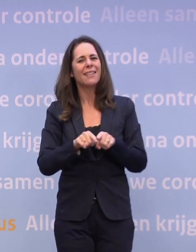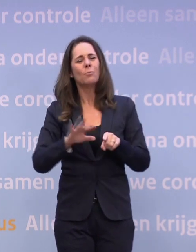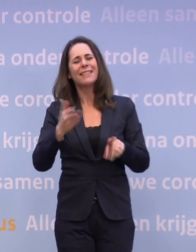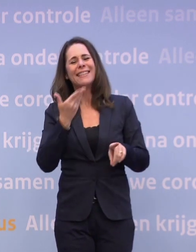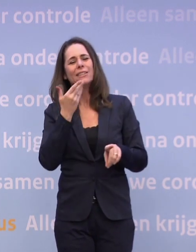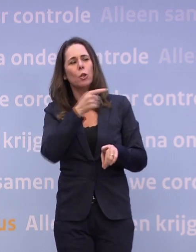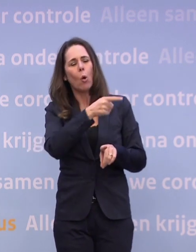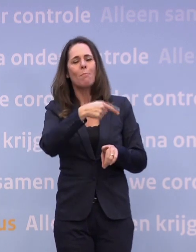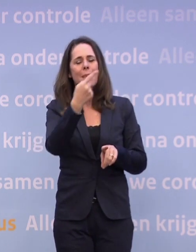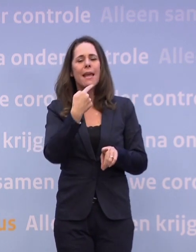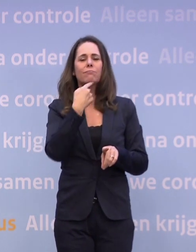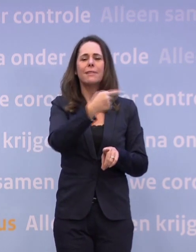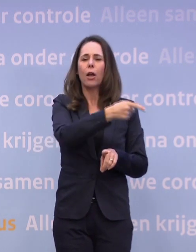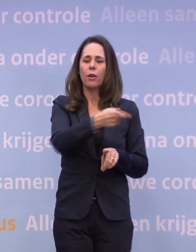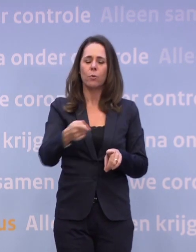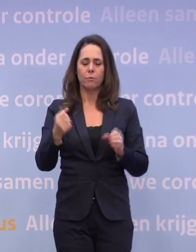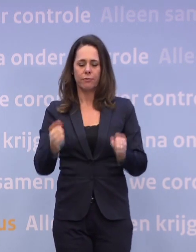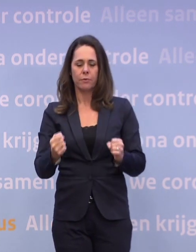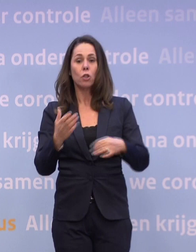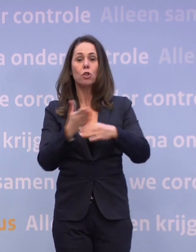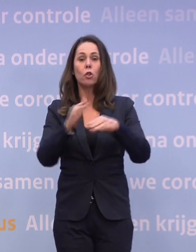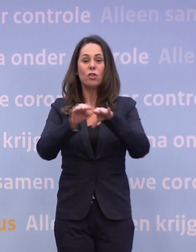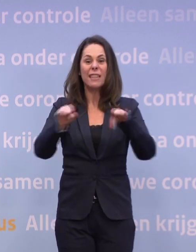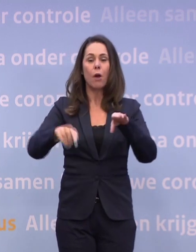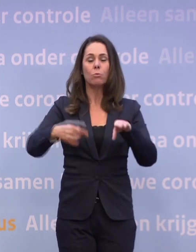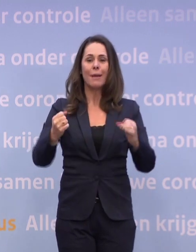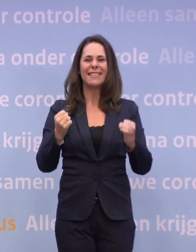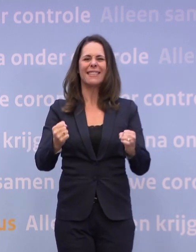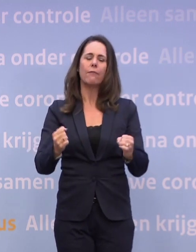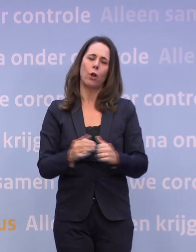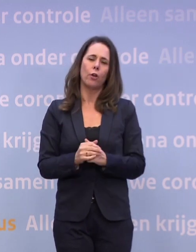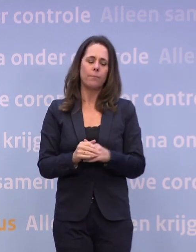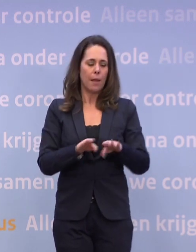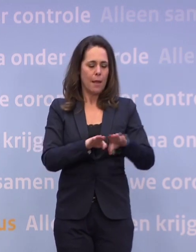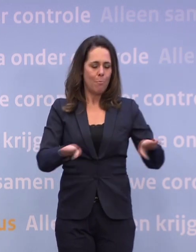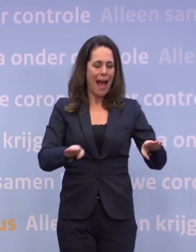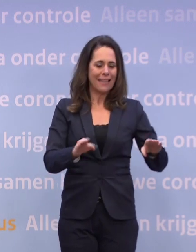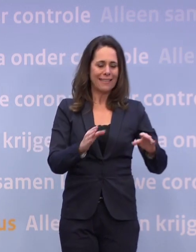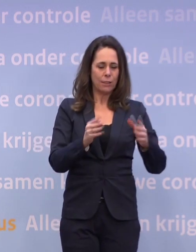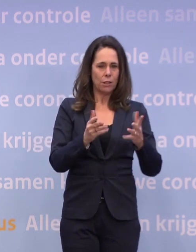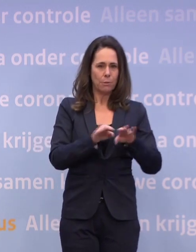We zijn bezig die routekaart opnieuw te ijken omdat we zeiden... ...dat tussenniveau, dat moet steviger, ook het basisniveau moet mogelijk wat steviger.